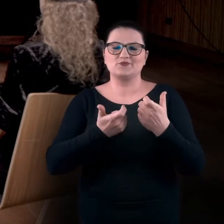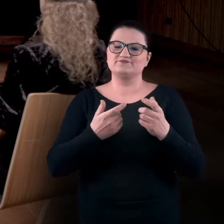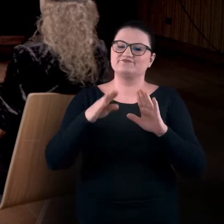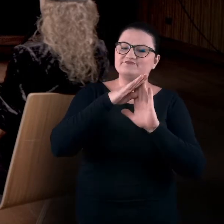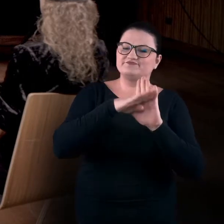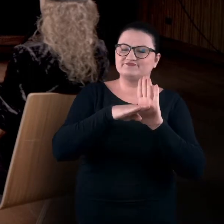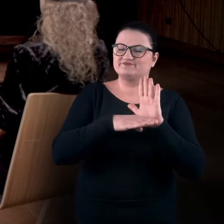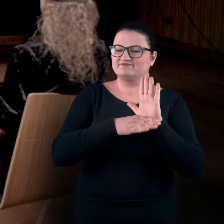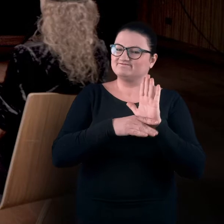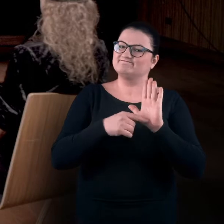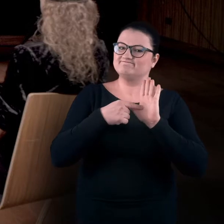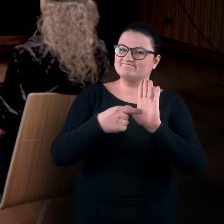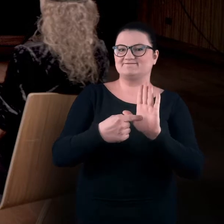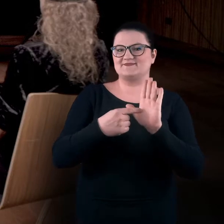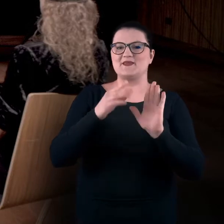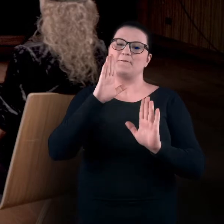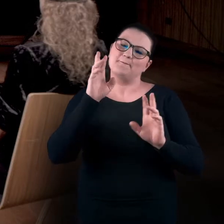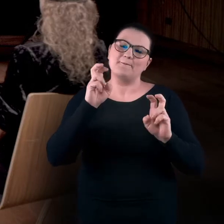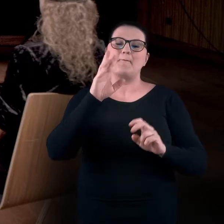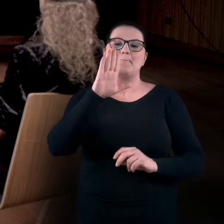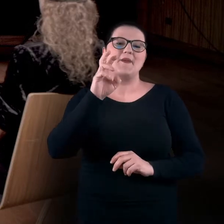swoiste wprowadzenie w warsztatowe BHP,